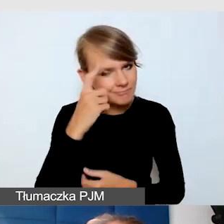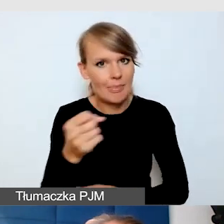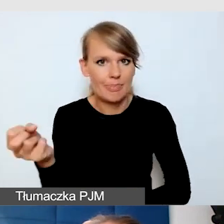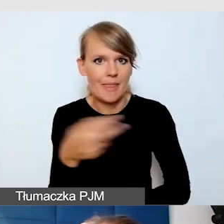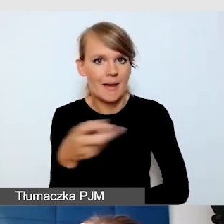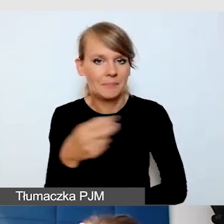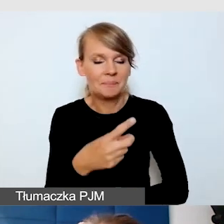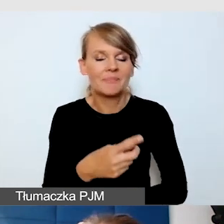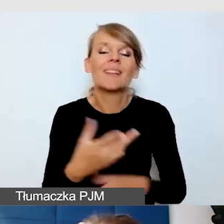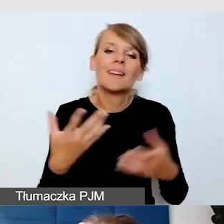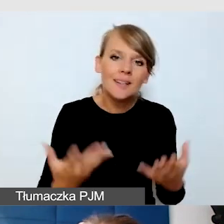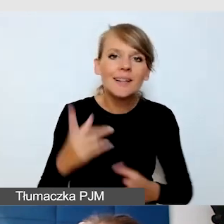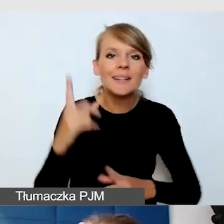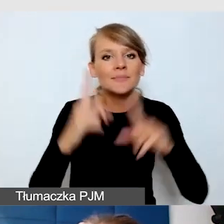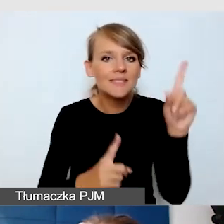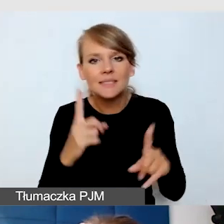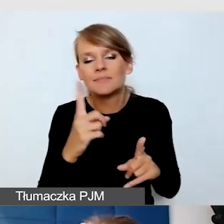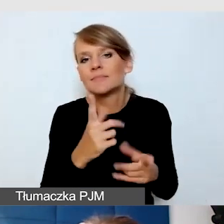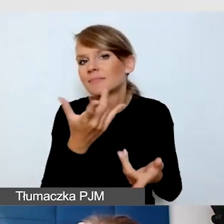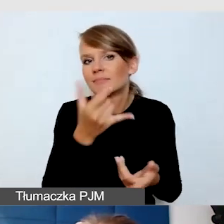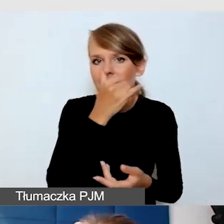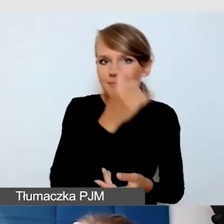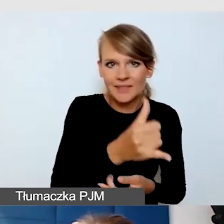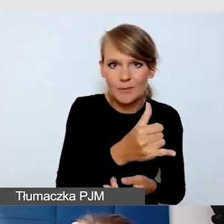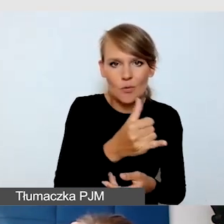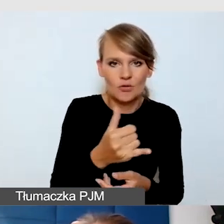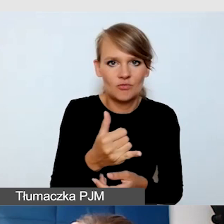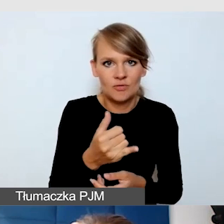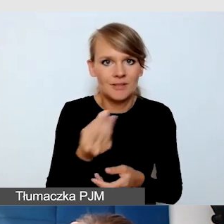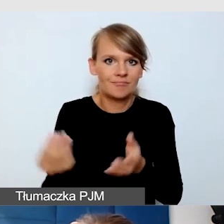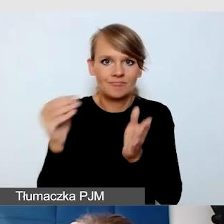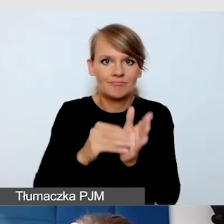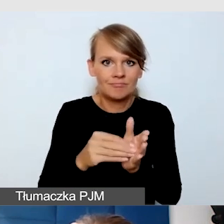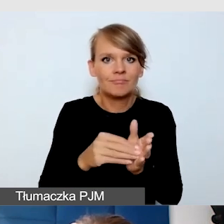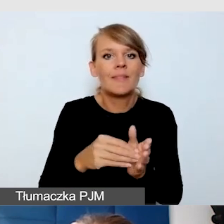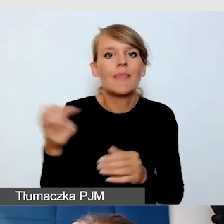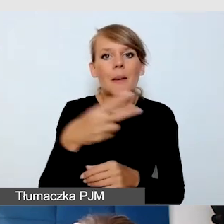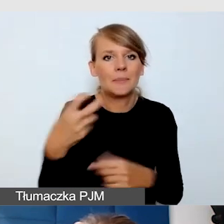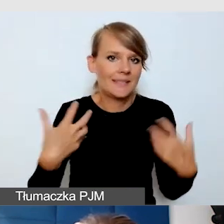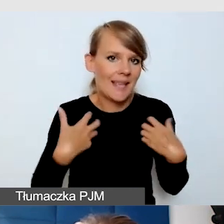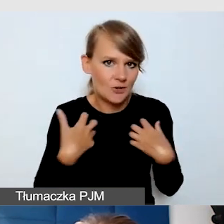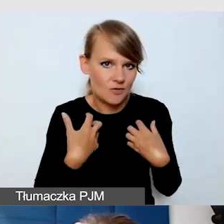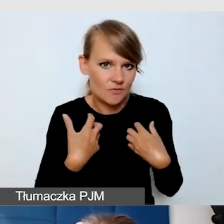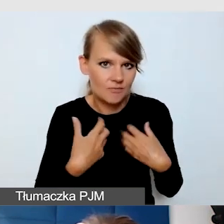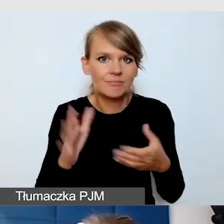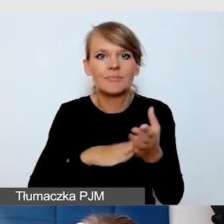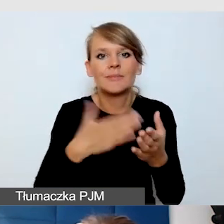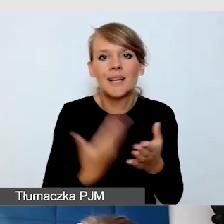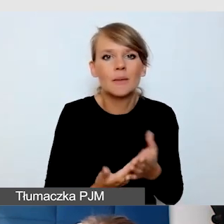że np. nie mamy możliwości zrobienia napisów na żywo, bo wydarzenie jest niskobudżetowe.